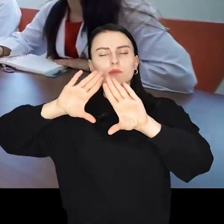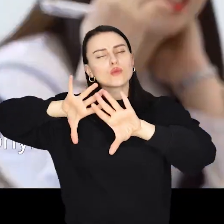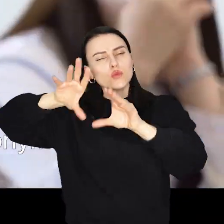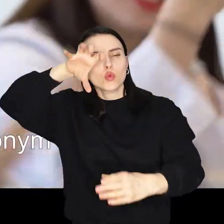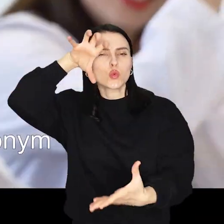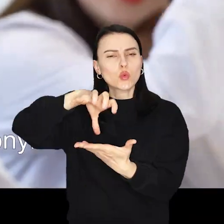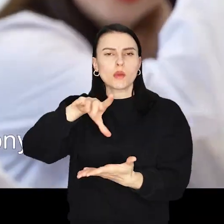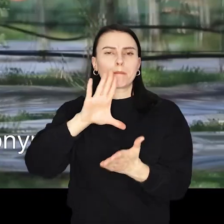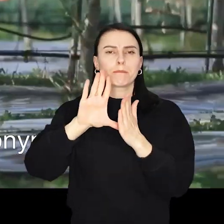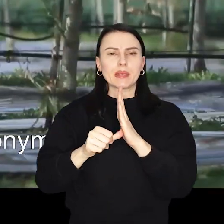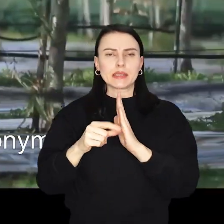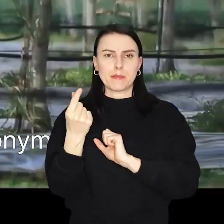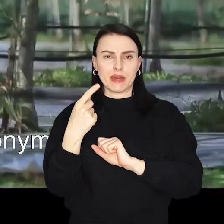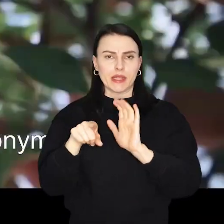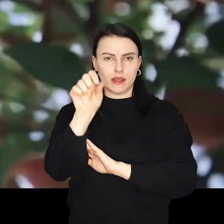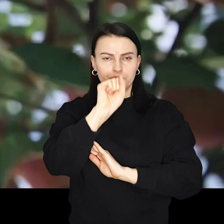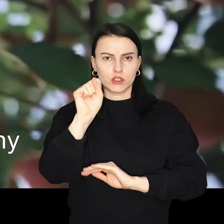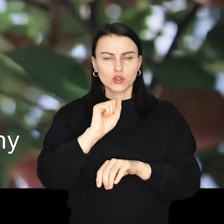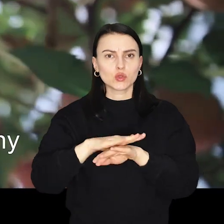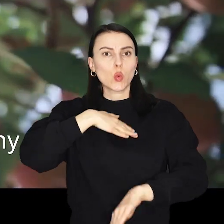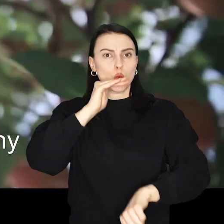Prezydenci uroczyście podpisali umowę o współpracy